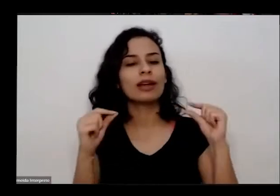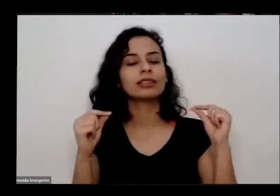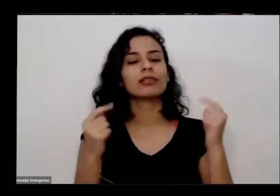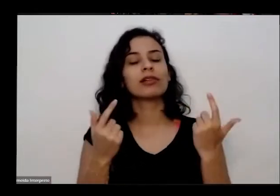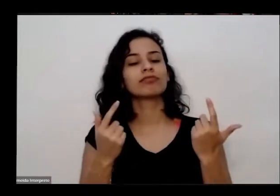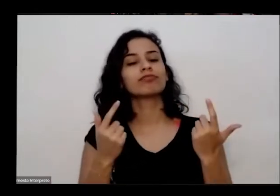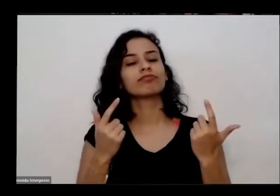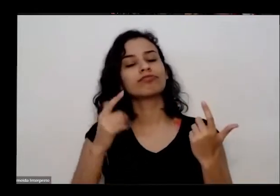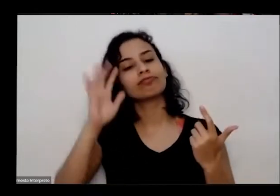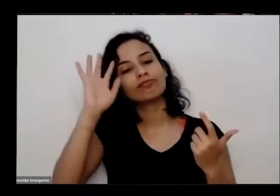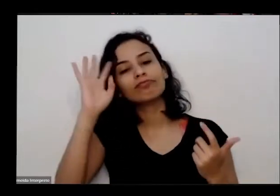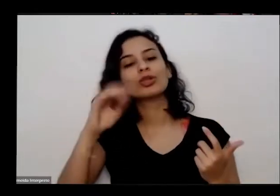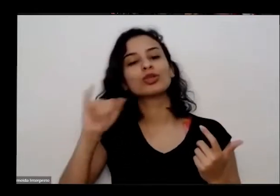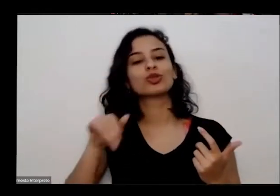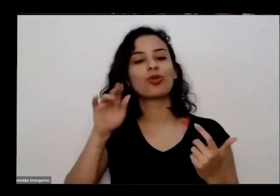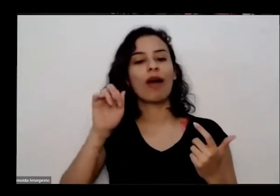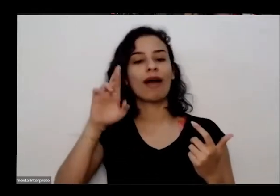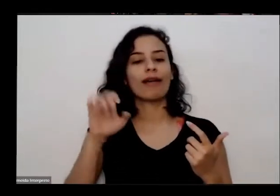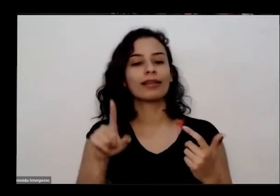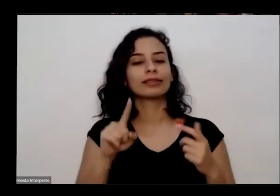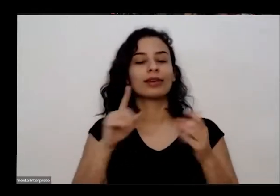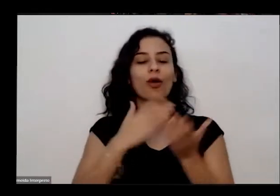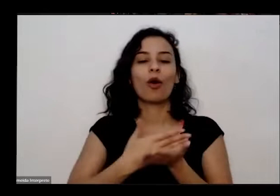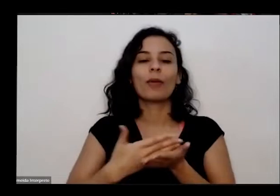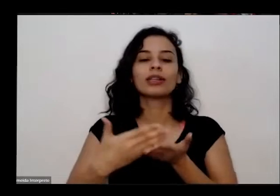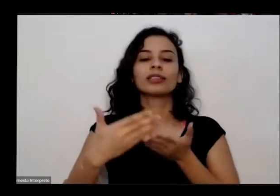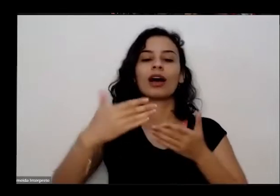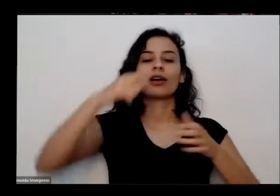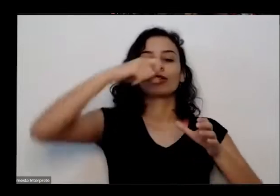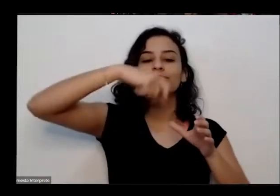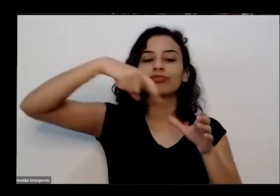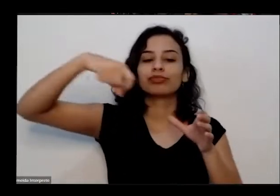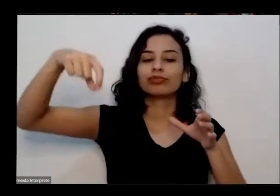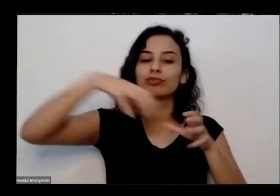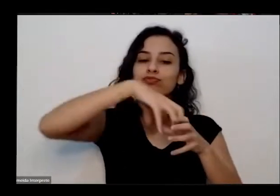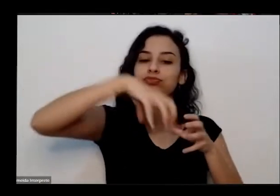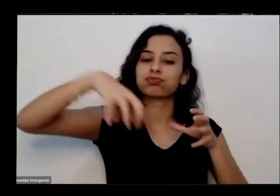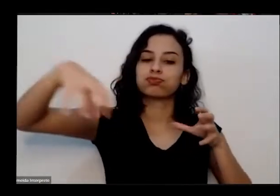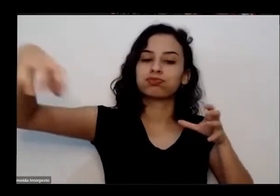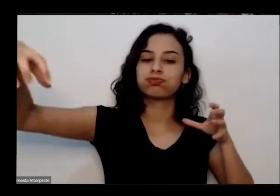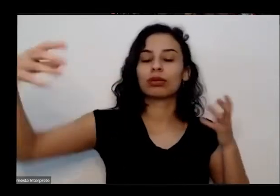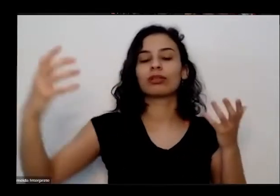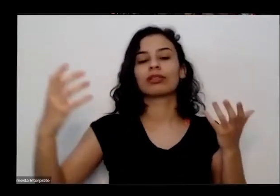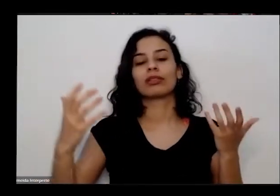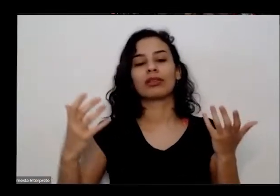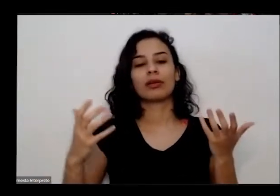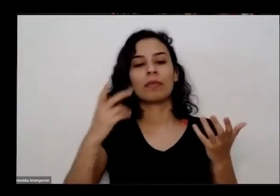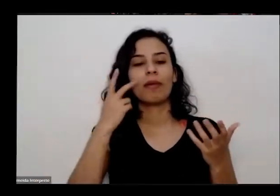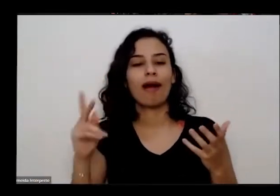cultivar hortas para si e para as pessoas amigas escolas públicas creches asilos e assistências